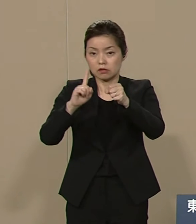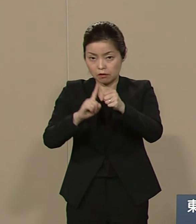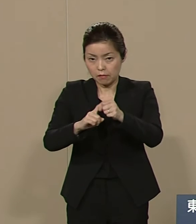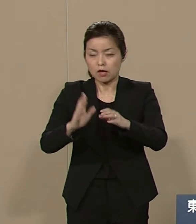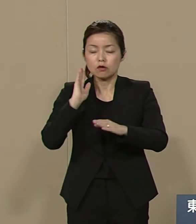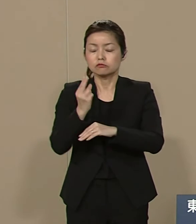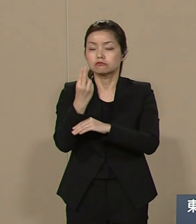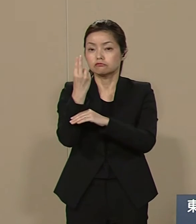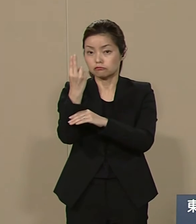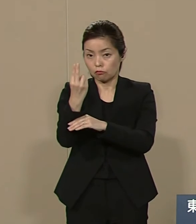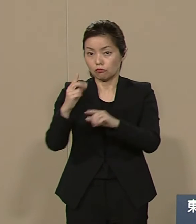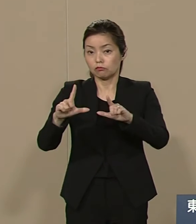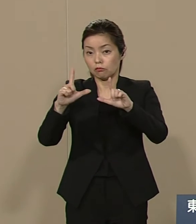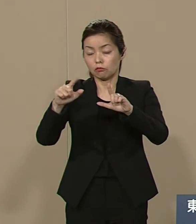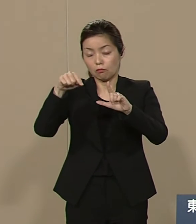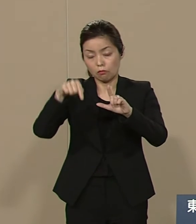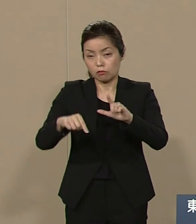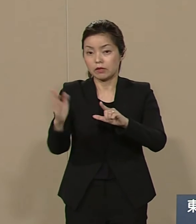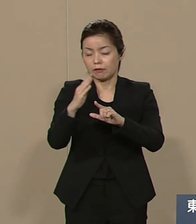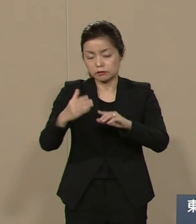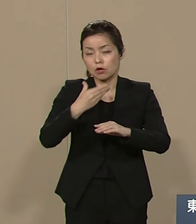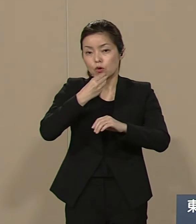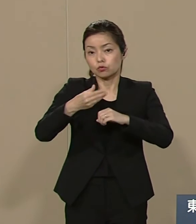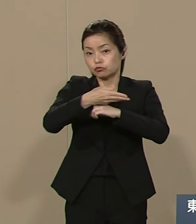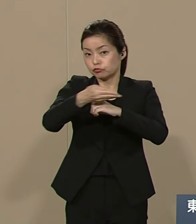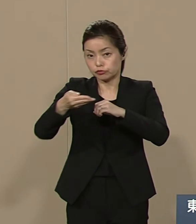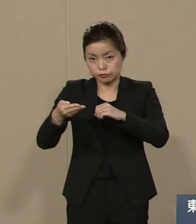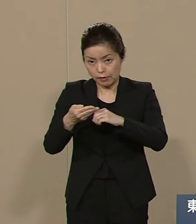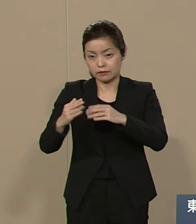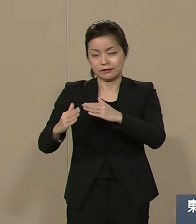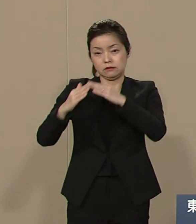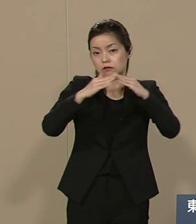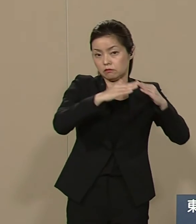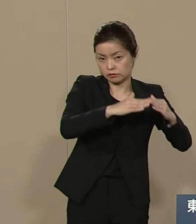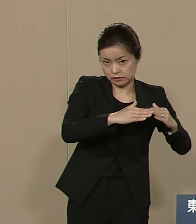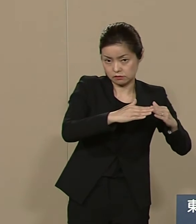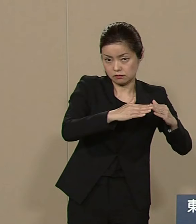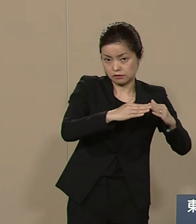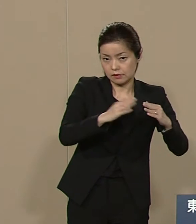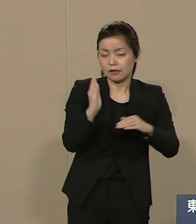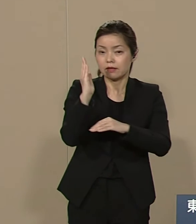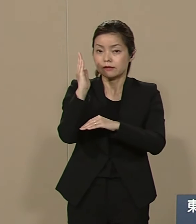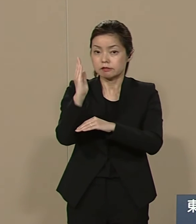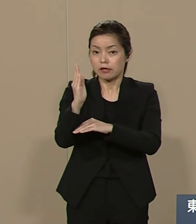東京都は もっと文化に徹した 政治色から脱却した